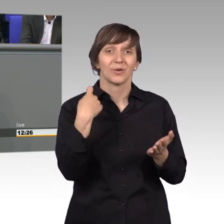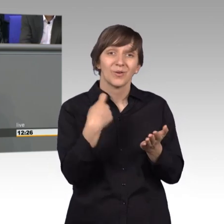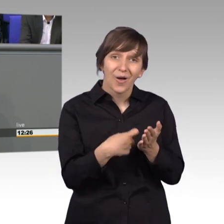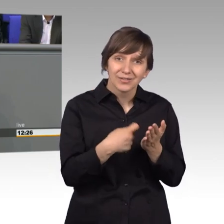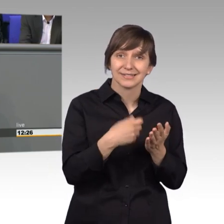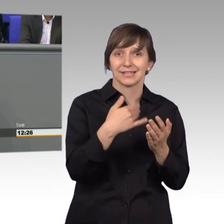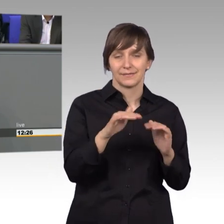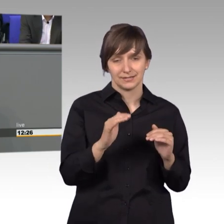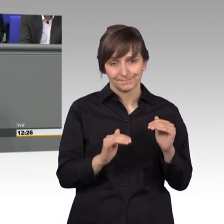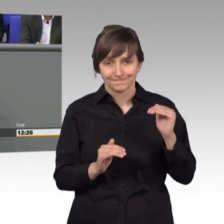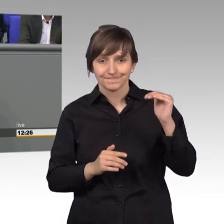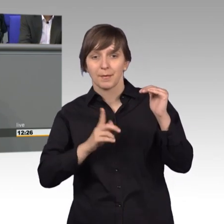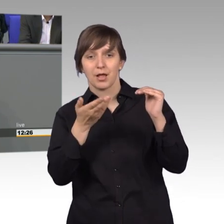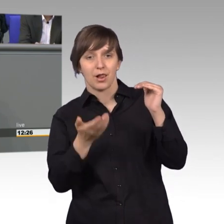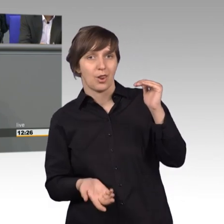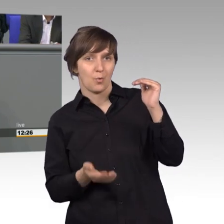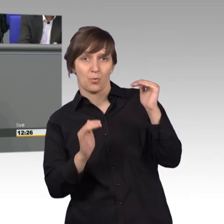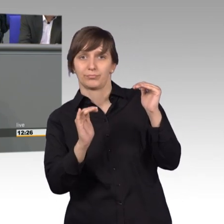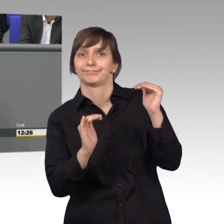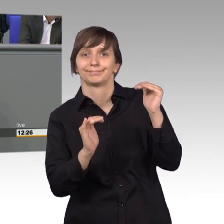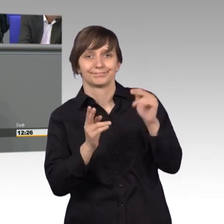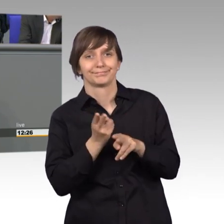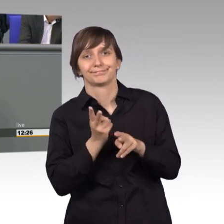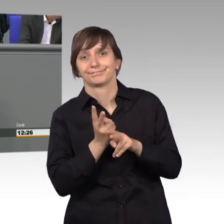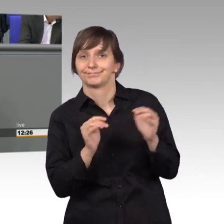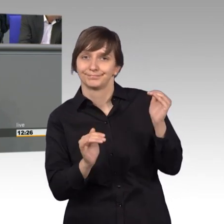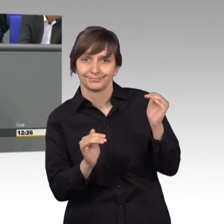aber das Entgelt nicht und dafür war Zuständig natürlich auch dann eine